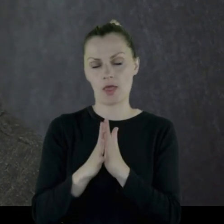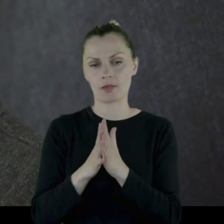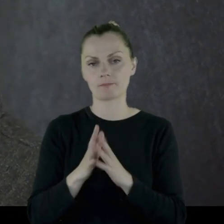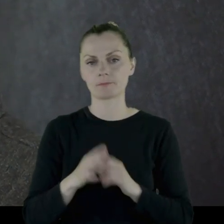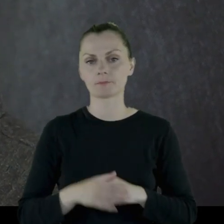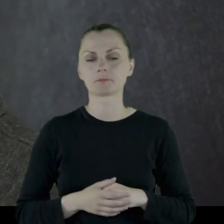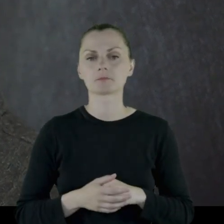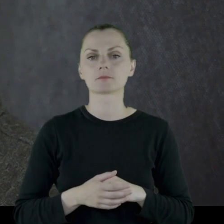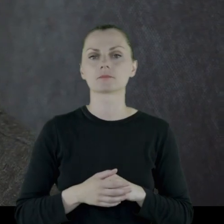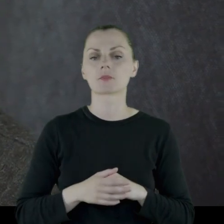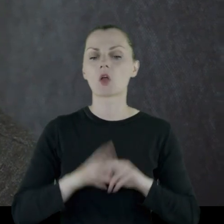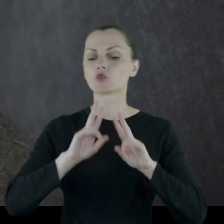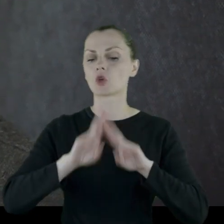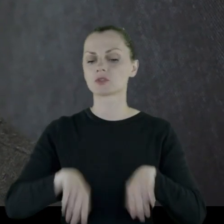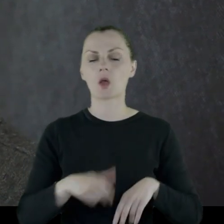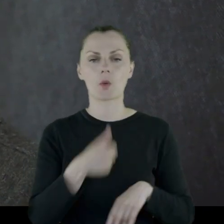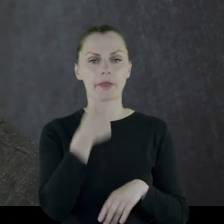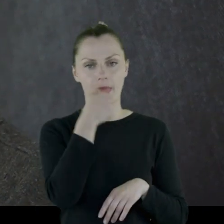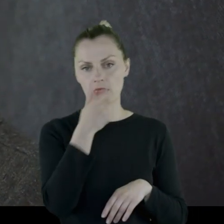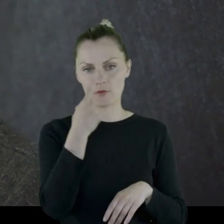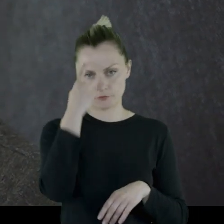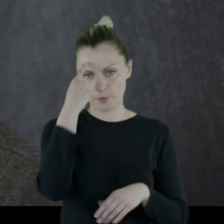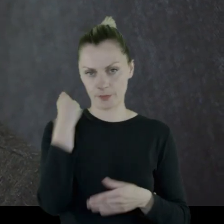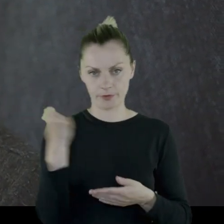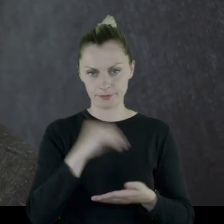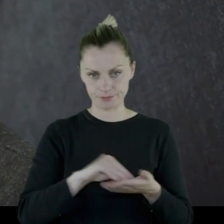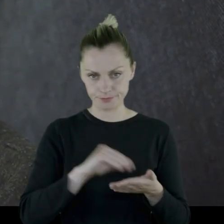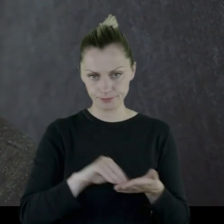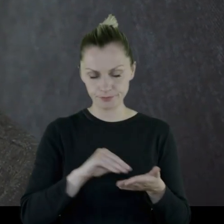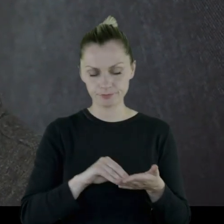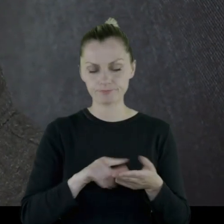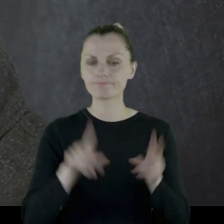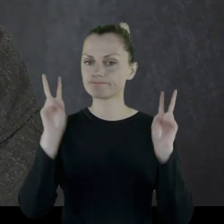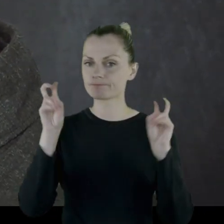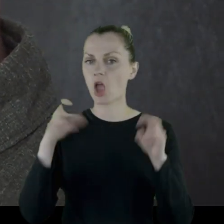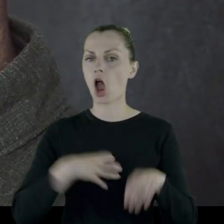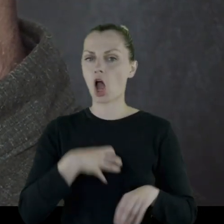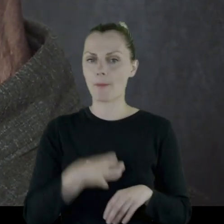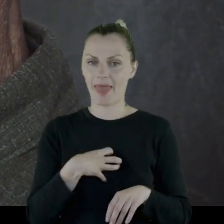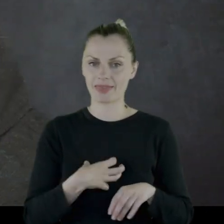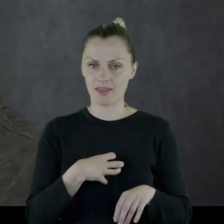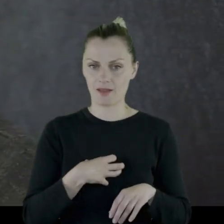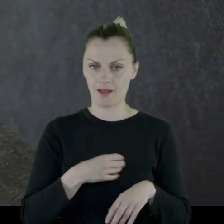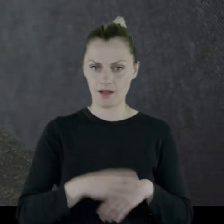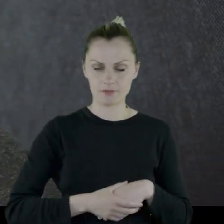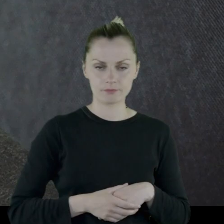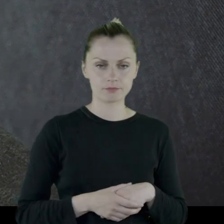Pozostało po tym jedno wspomnienie pod tytułem "Komedyjka",